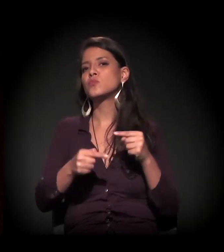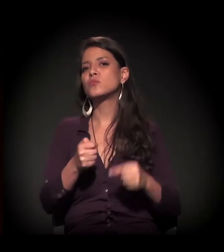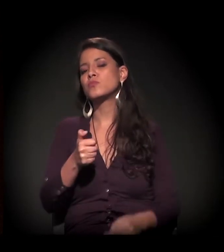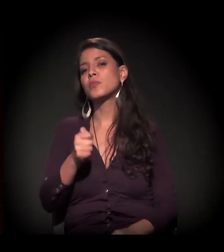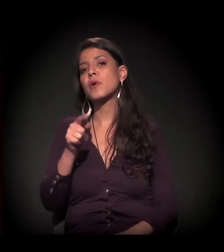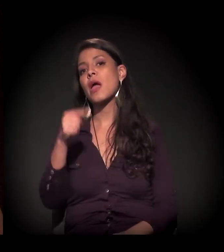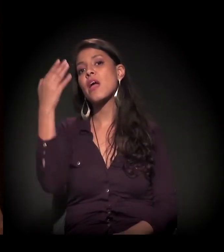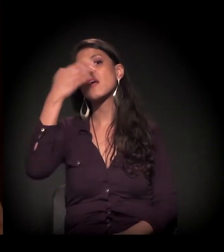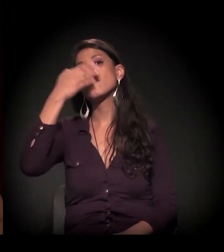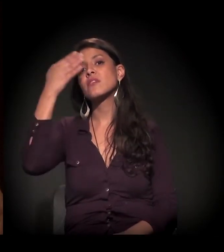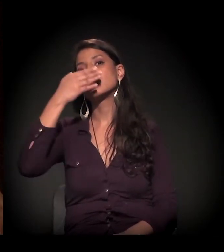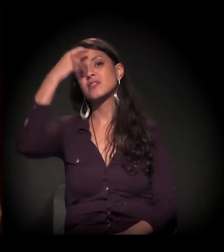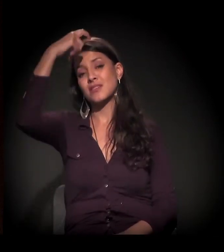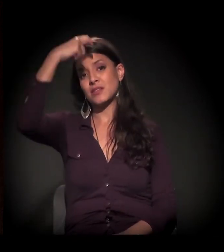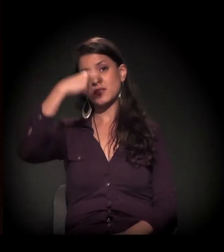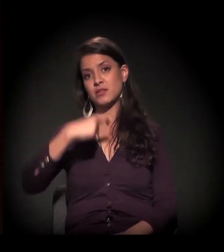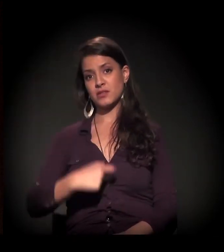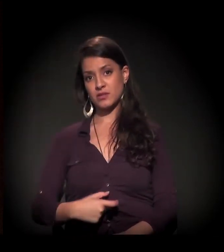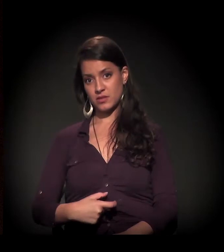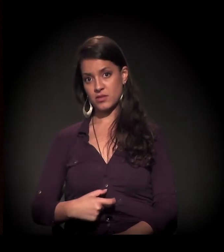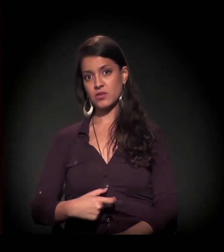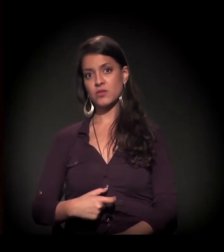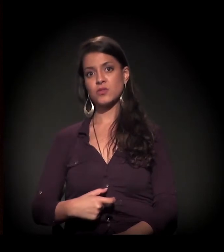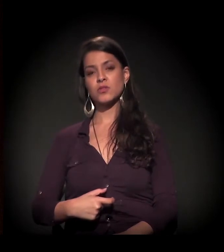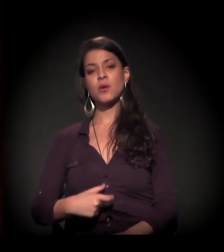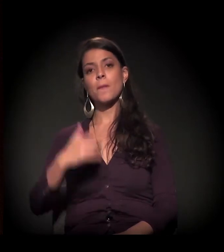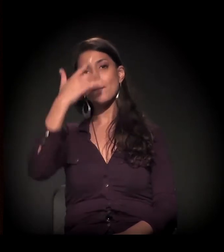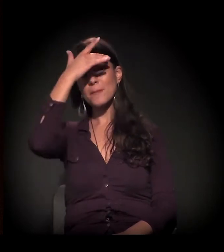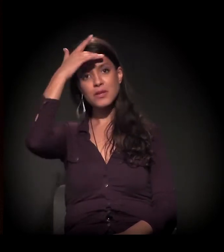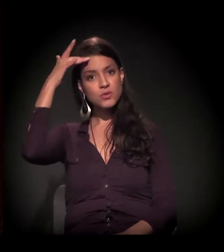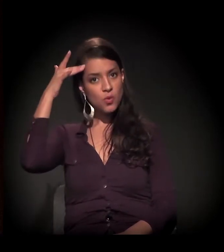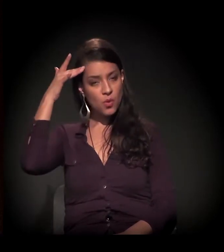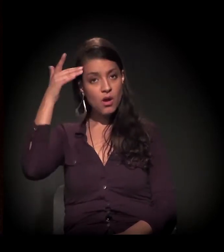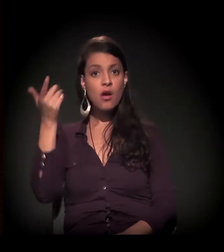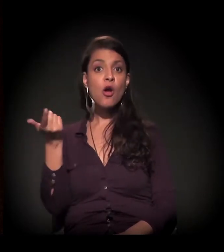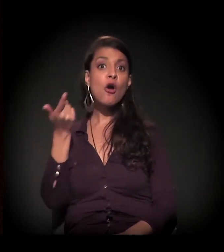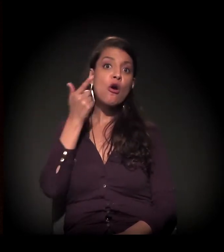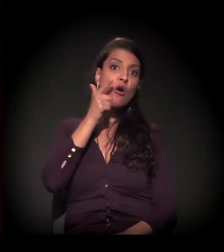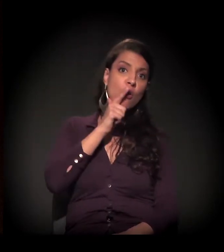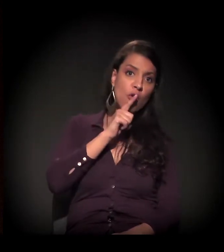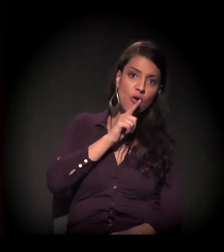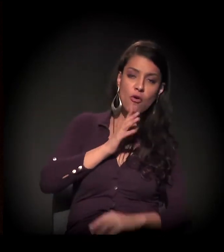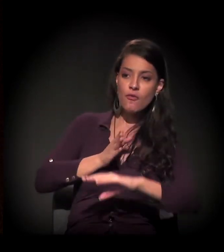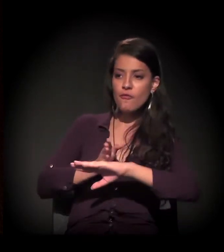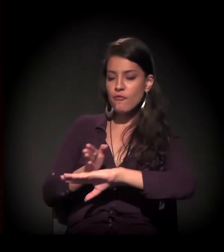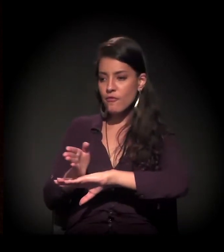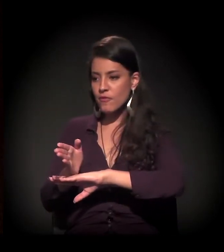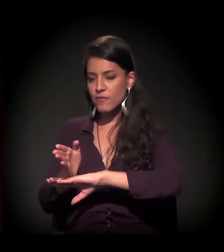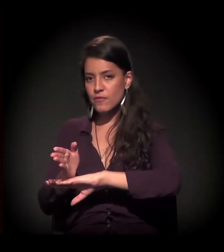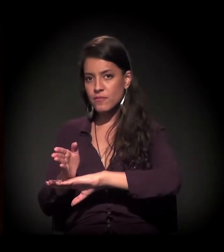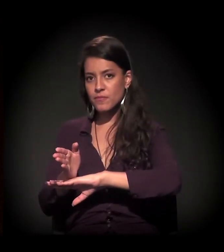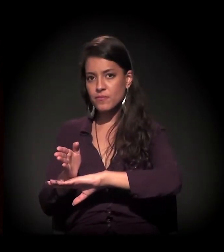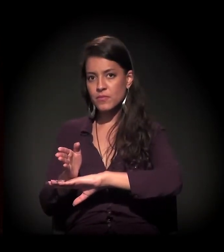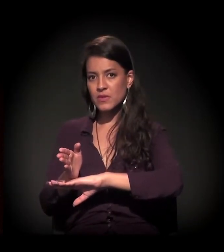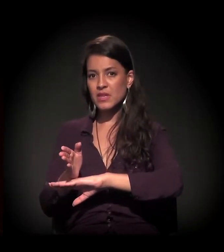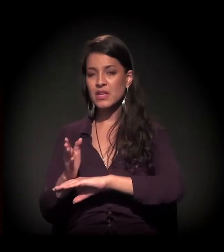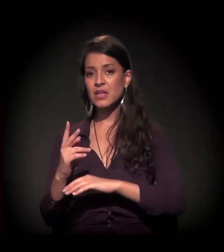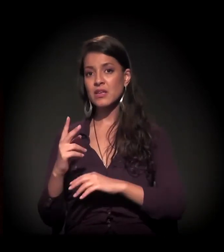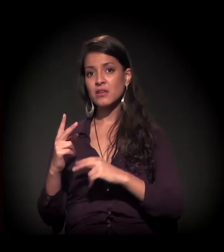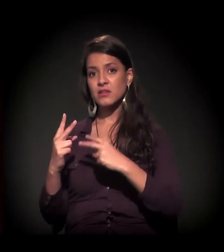que é a invisibilidade de sujeitos poucos que conseguem passar pela tormenta de um processo de internação.